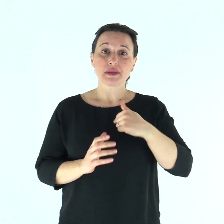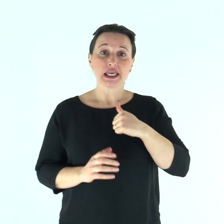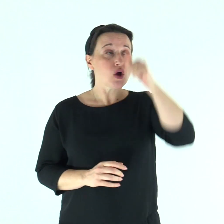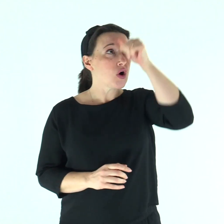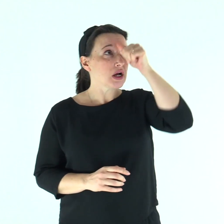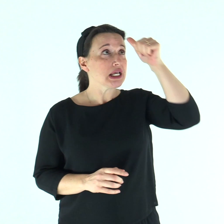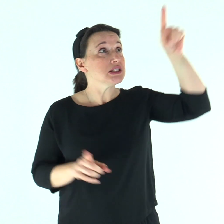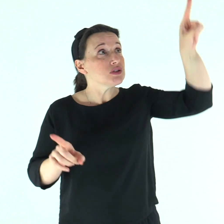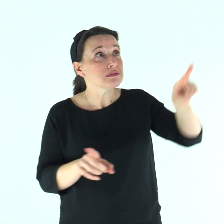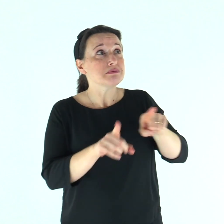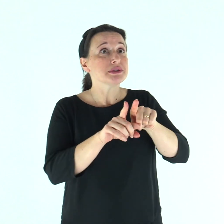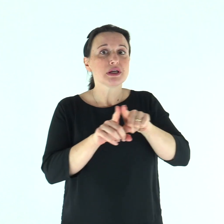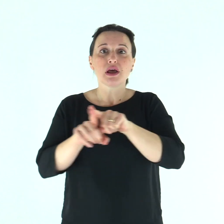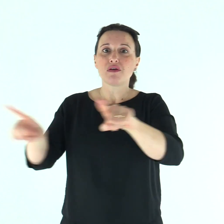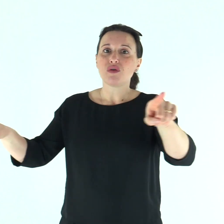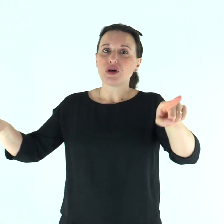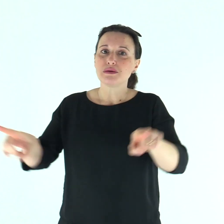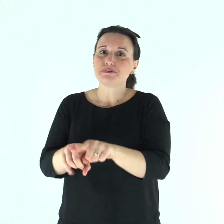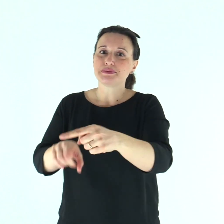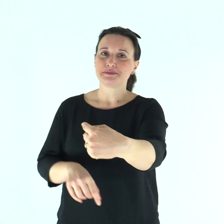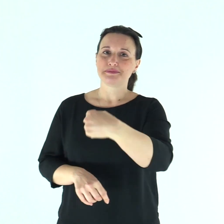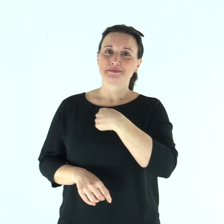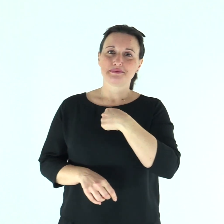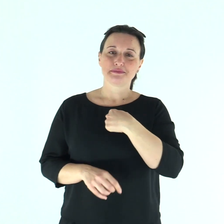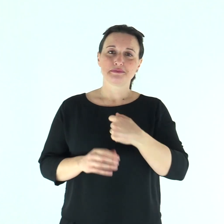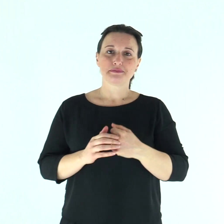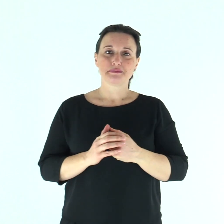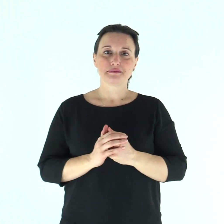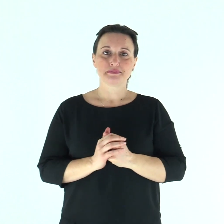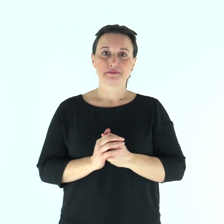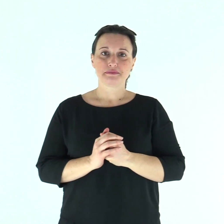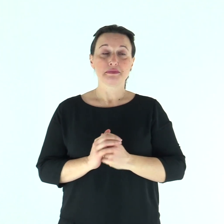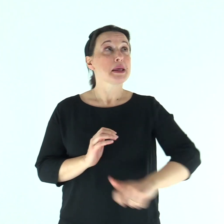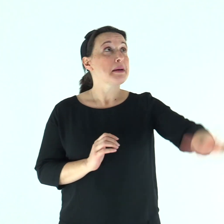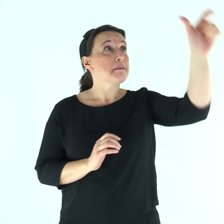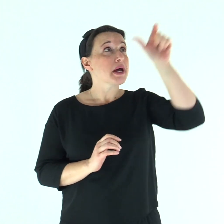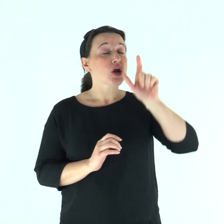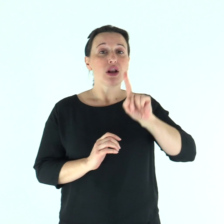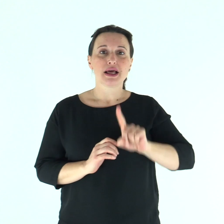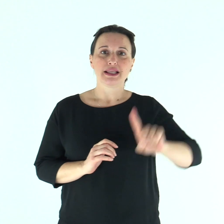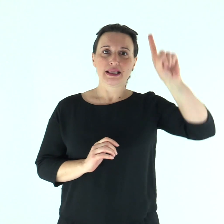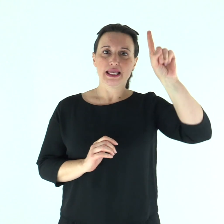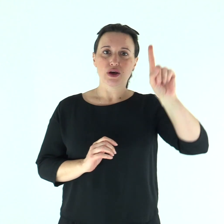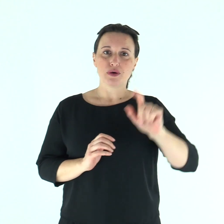Diventate miei imitatori, come io lo sono di Cristo. Parola di Dio